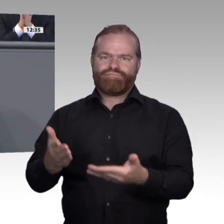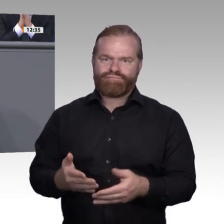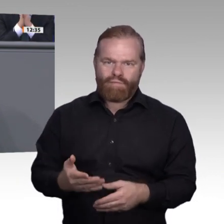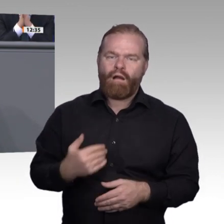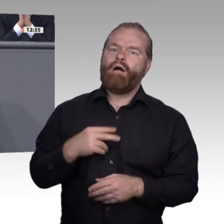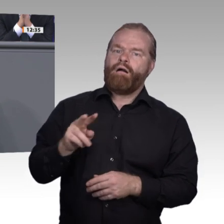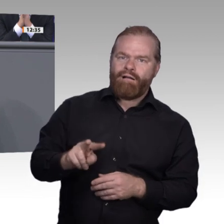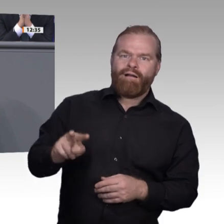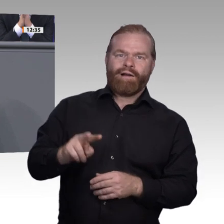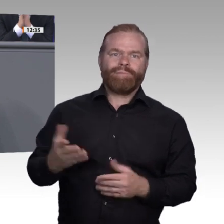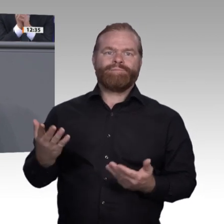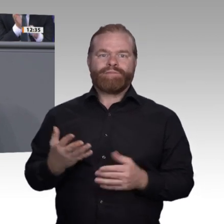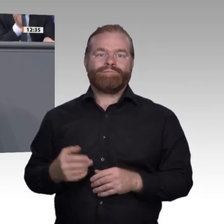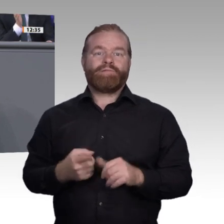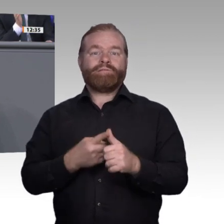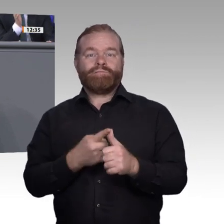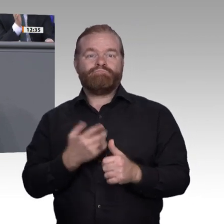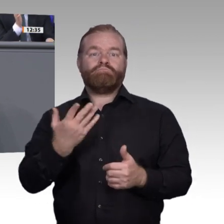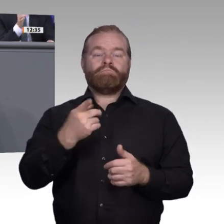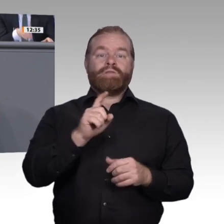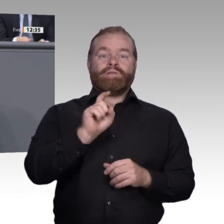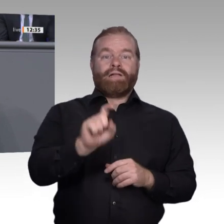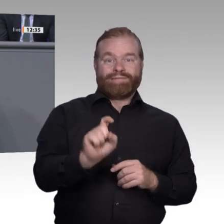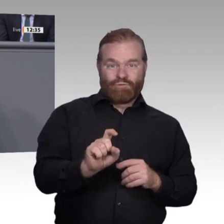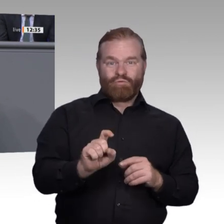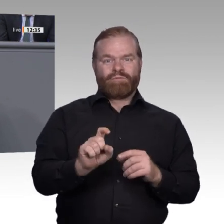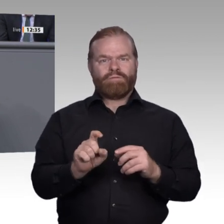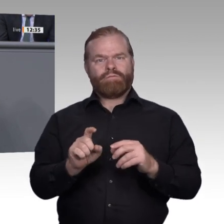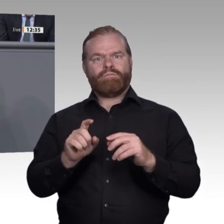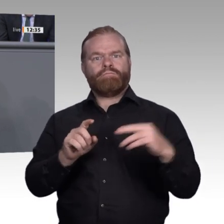Werkzeugsicht an, dann reden wir über die Steigerung geistiger Fähigkeiten. Wir reden